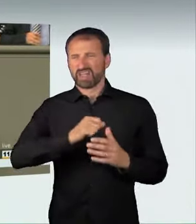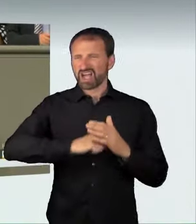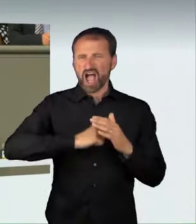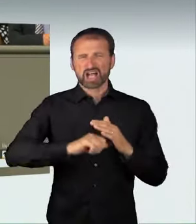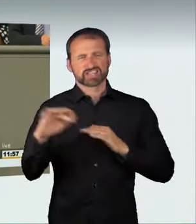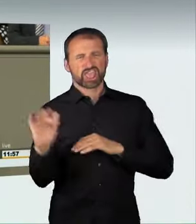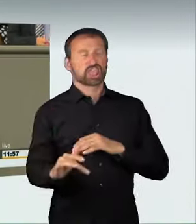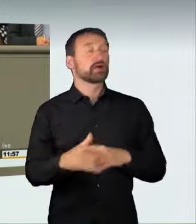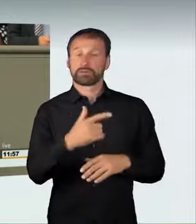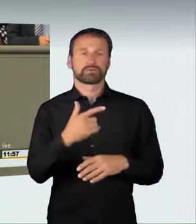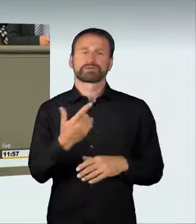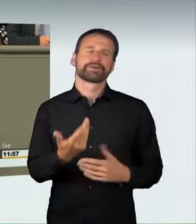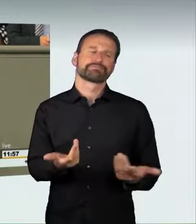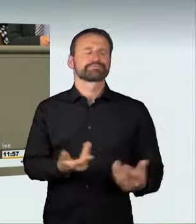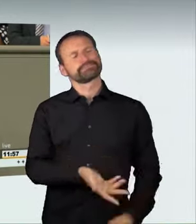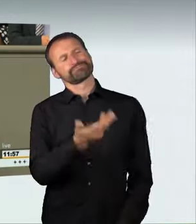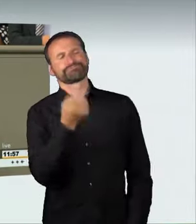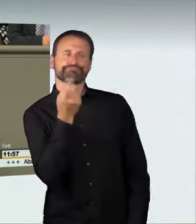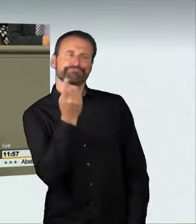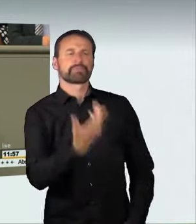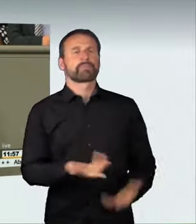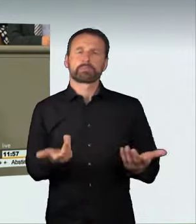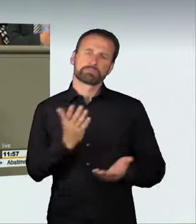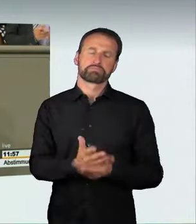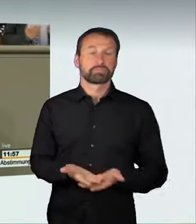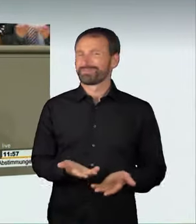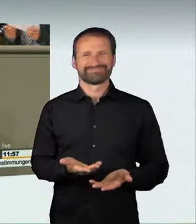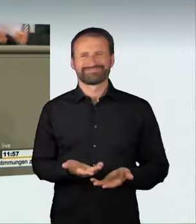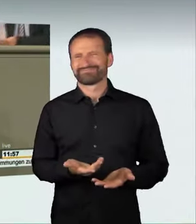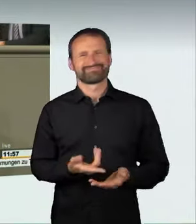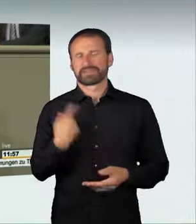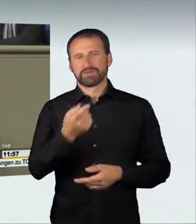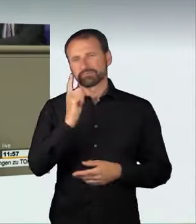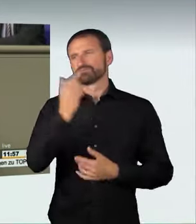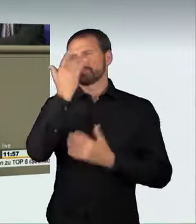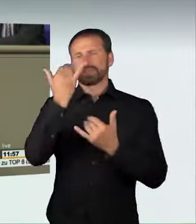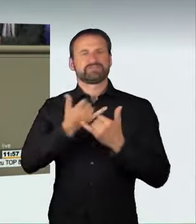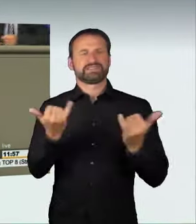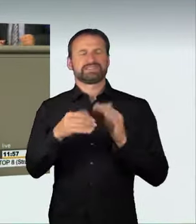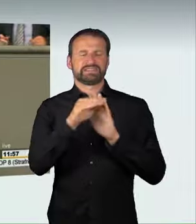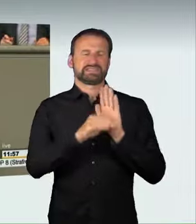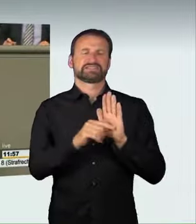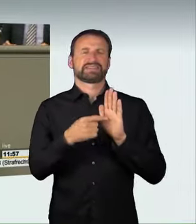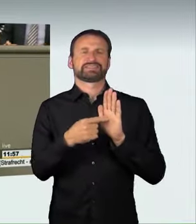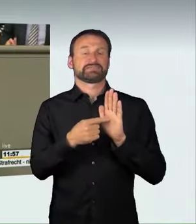Wir haben lange diskutiert, wie wir diese Norm fassen, ob wir etwa, wie in der Schweiz, konkreter werden